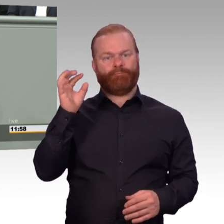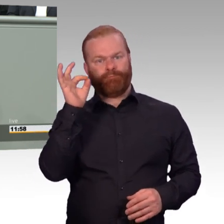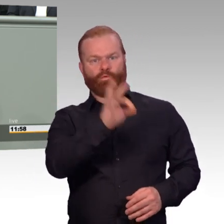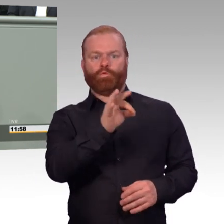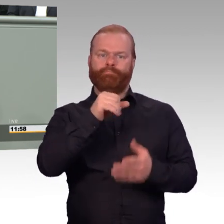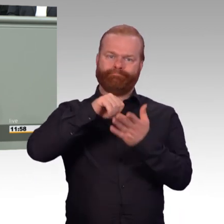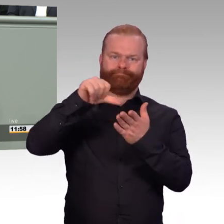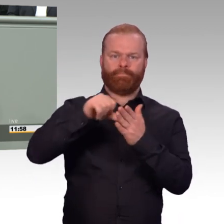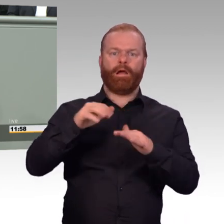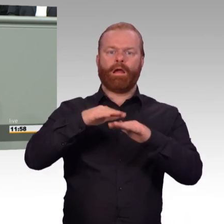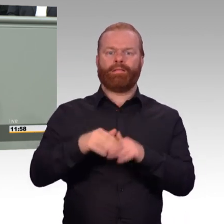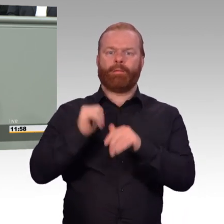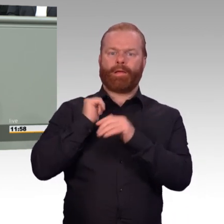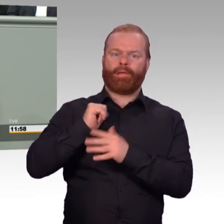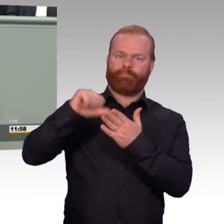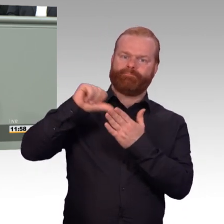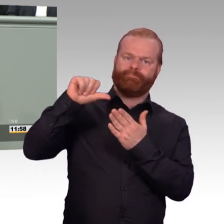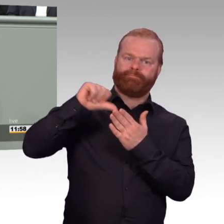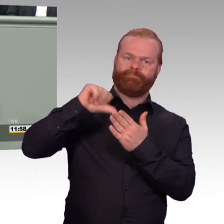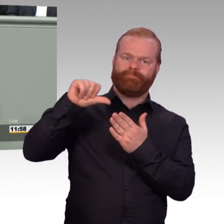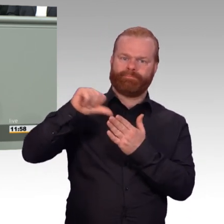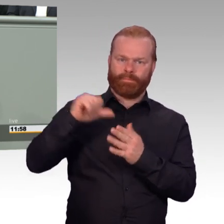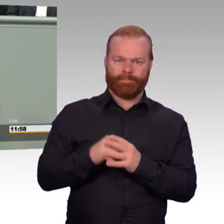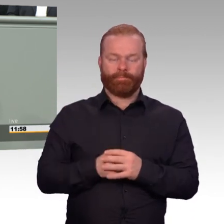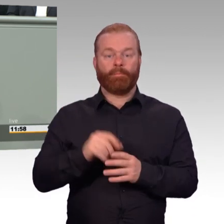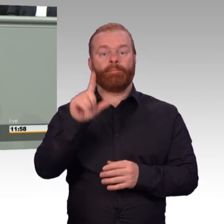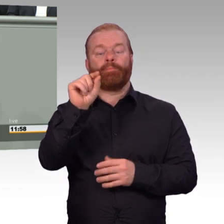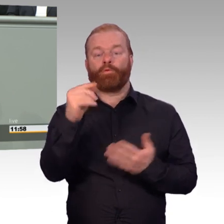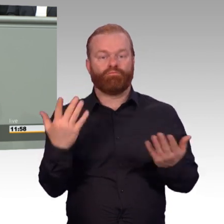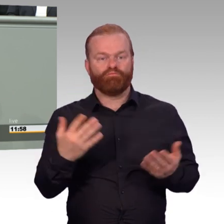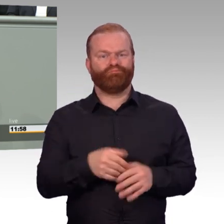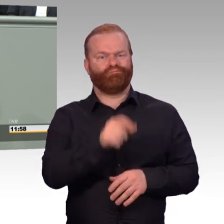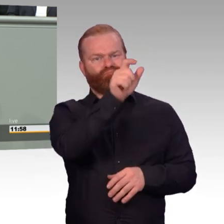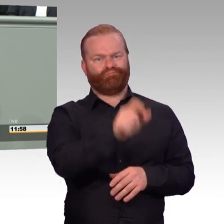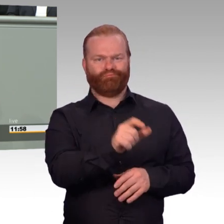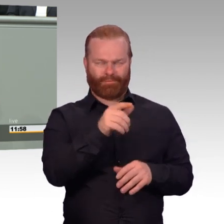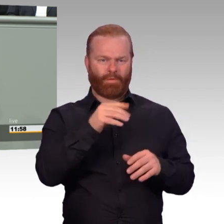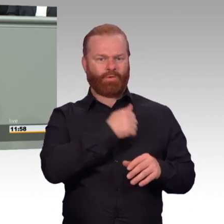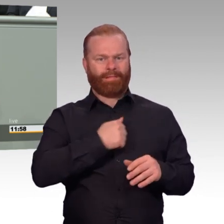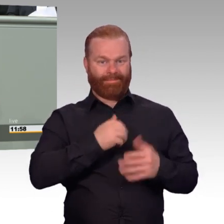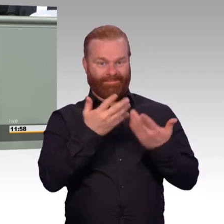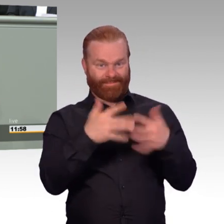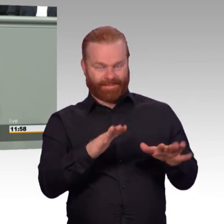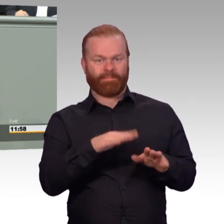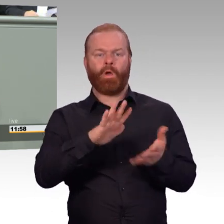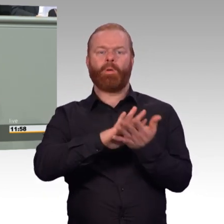eine Rentensteigerung von immerhin circa 160 Euro im Monat im späteren Rentenleben.